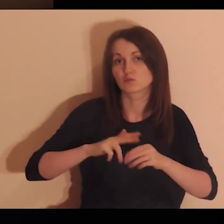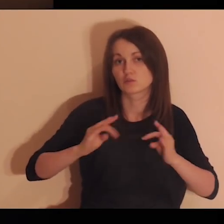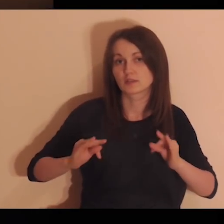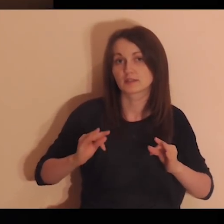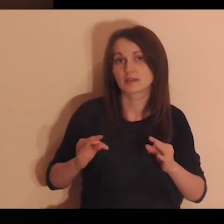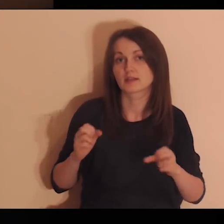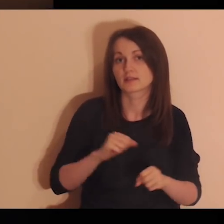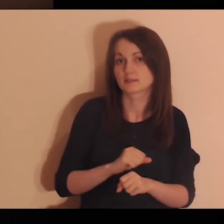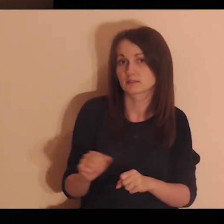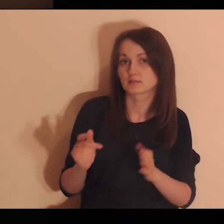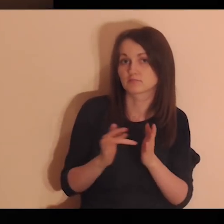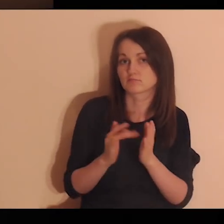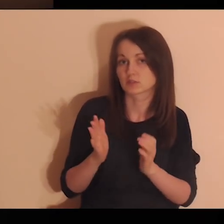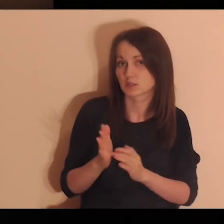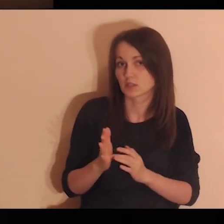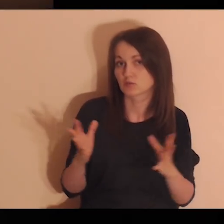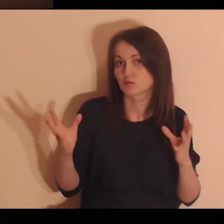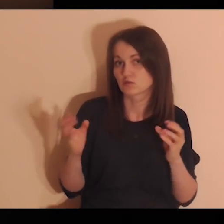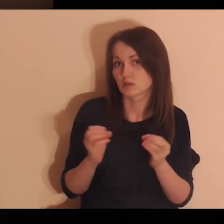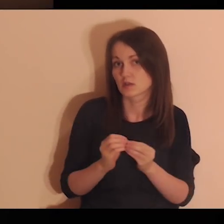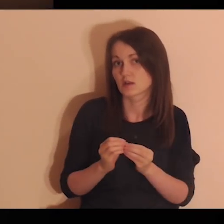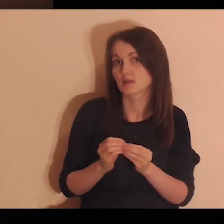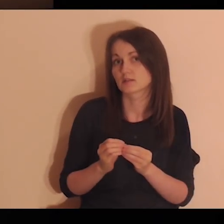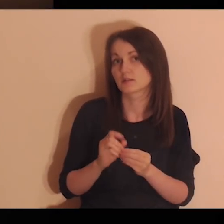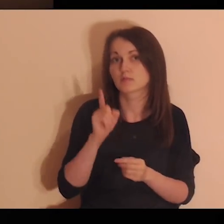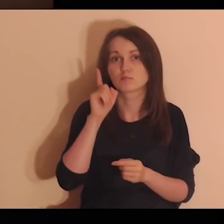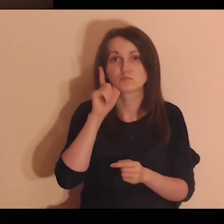w którym przebywa Jezus i Jego uczniowie.